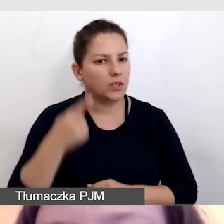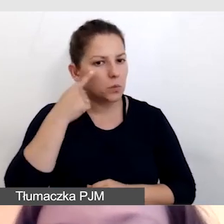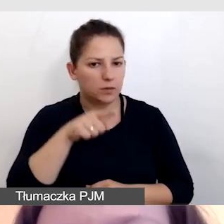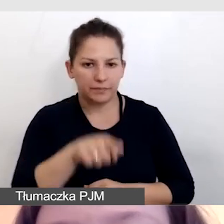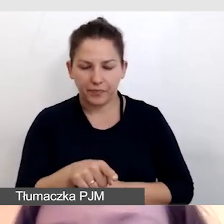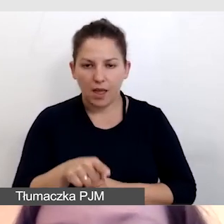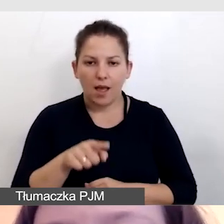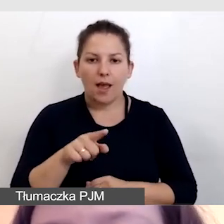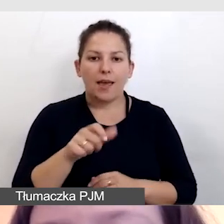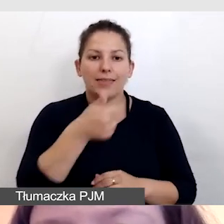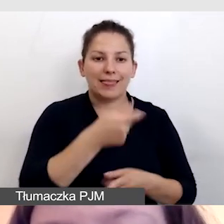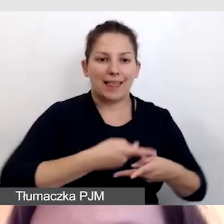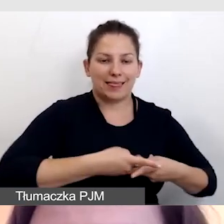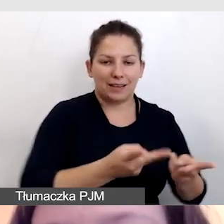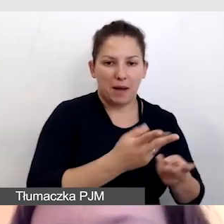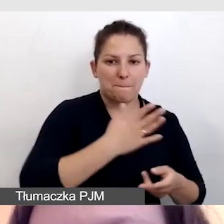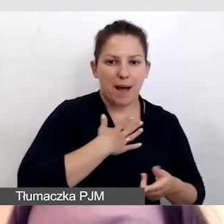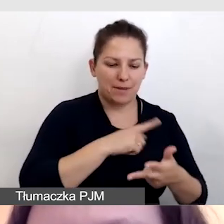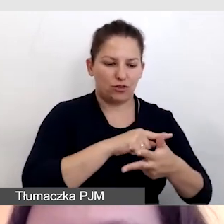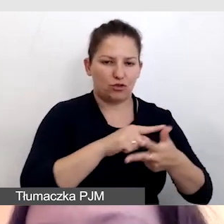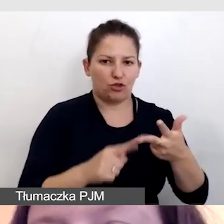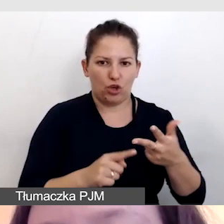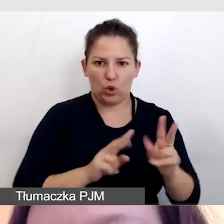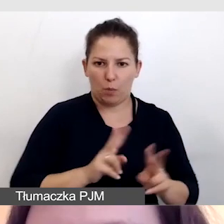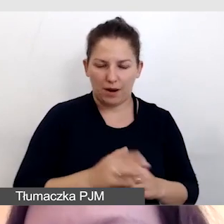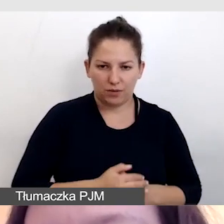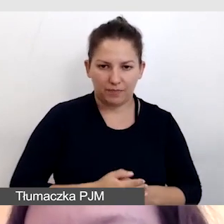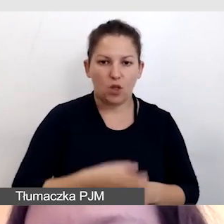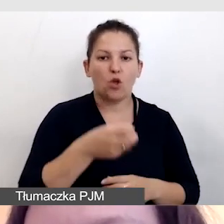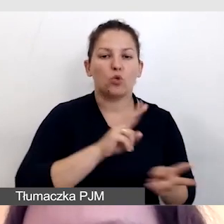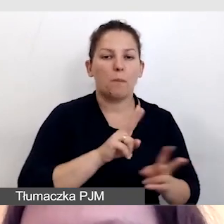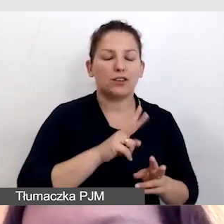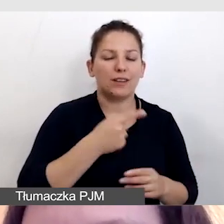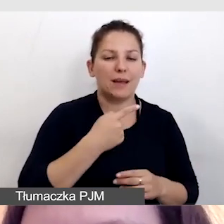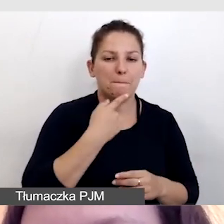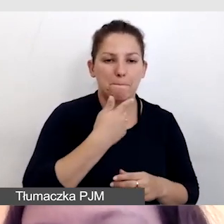że do jednej transmisji mamy już trzy rodzaje tłumaczeń: tłumaczenie na polski język migowy,